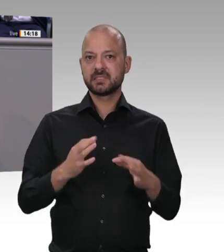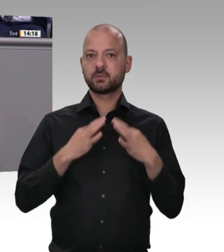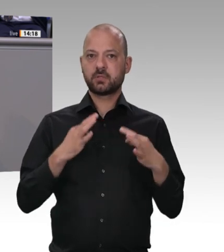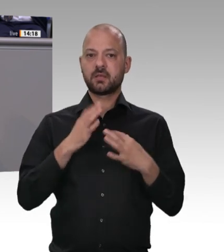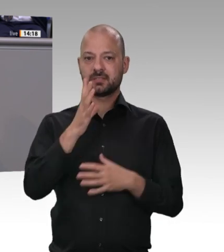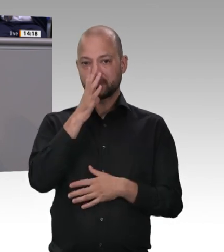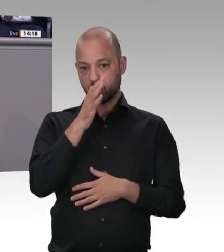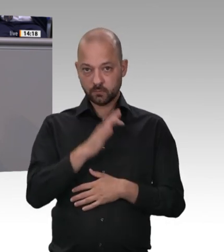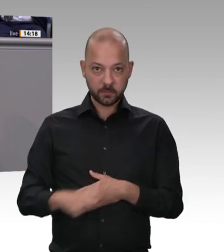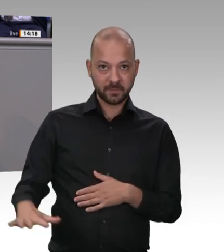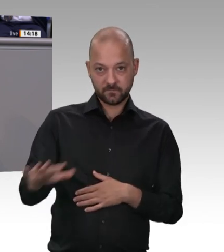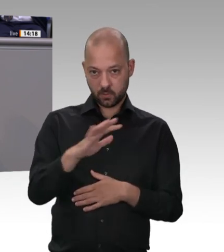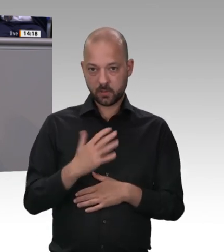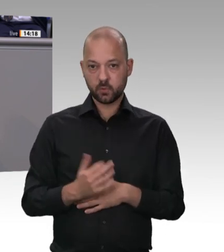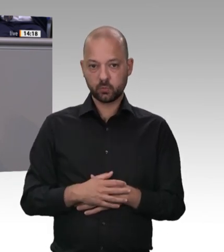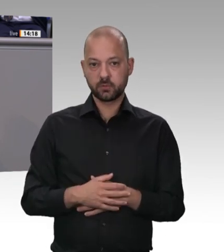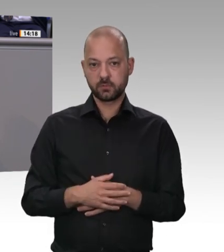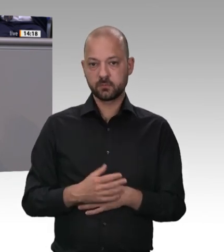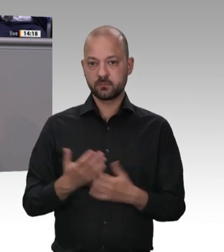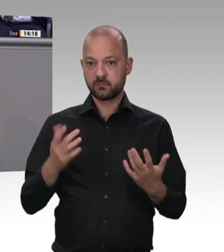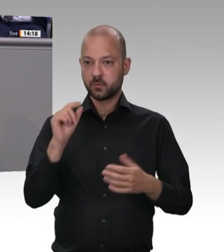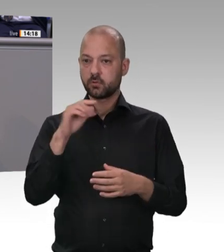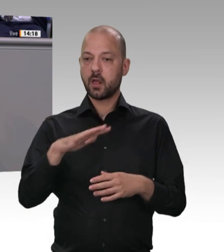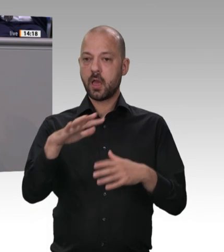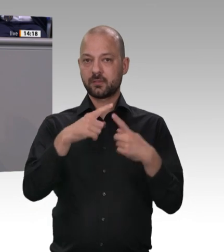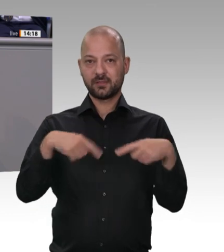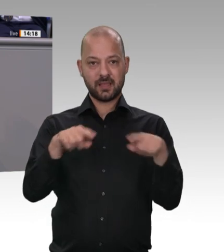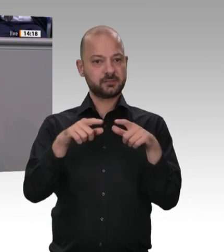Katastrophen bedarf, damit Menschen dazulernen. Das war zum Beispiel beim Atomausstieg bei